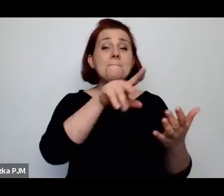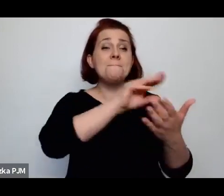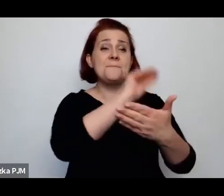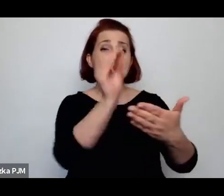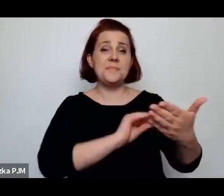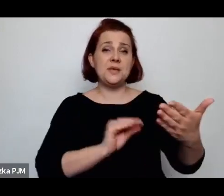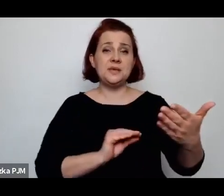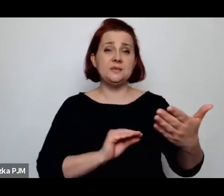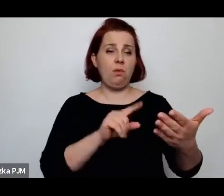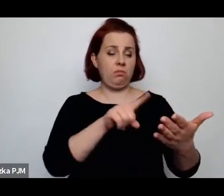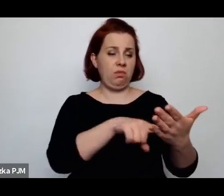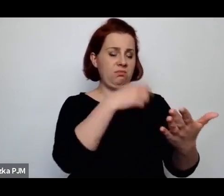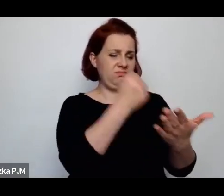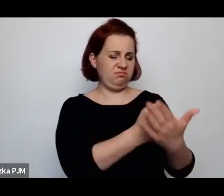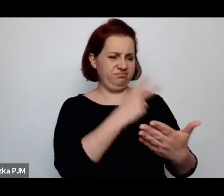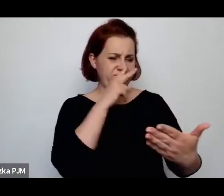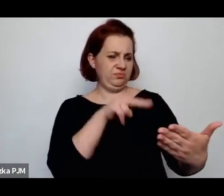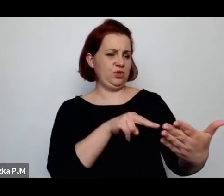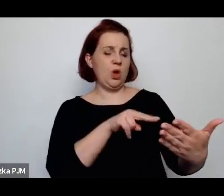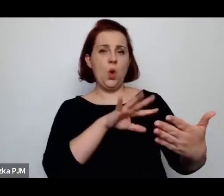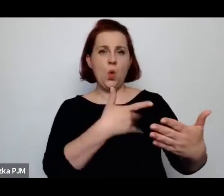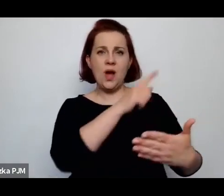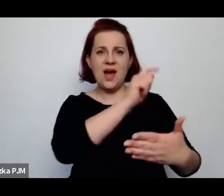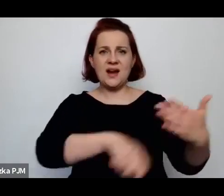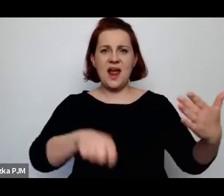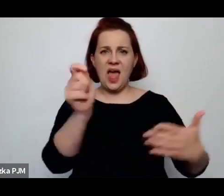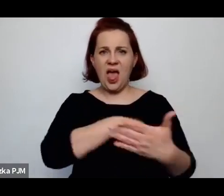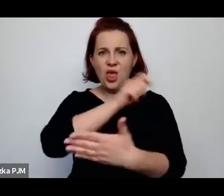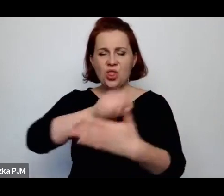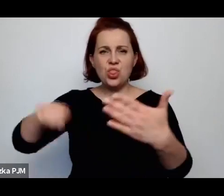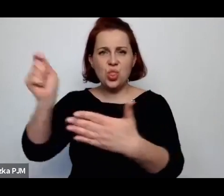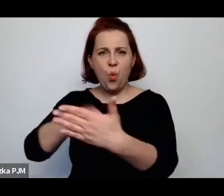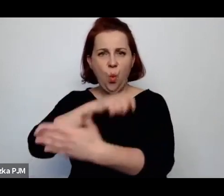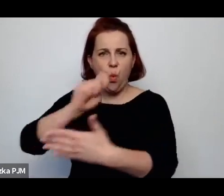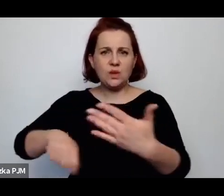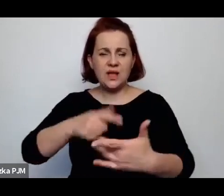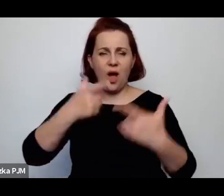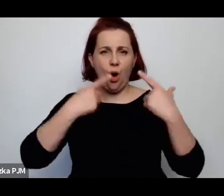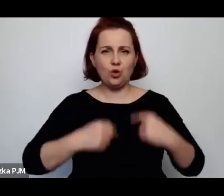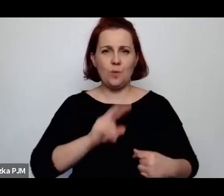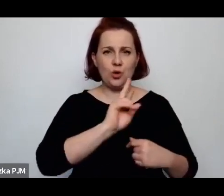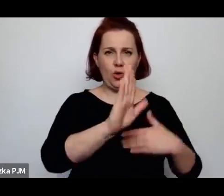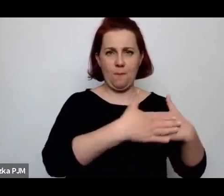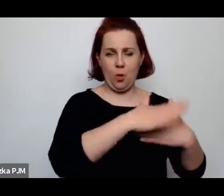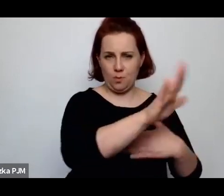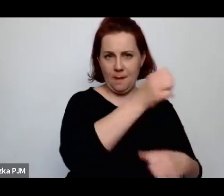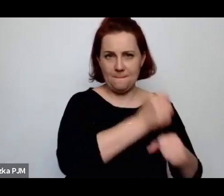Ta kobieta akurat, czyli Bella Kiełbsasińska, pracowała w Państwowym Zakładzie Higieny